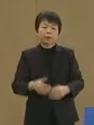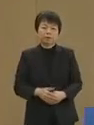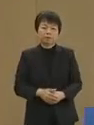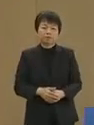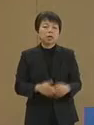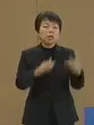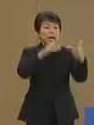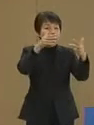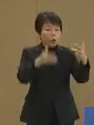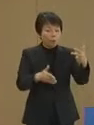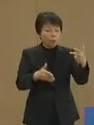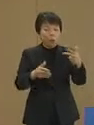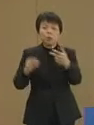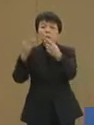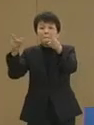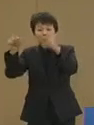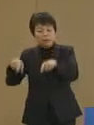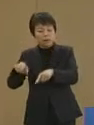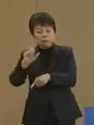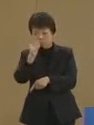箱物でもイベント物でもない